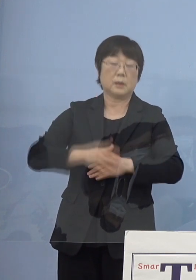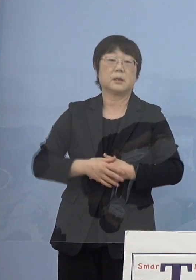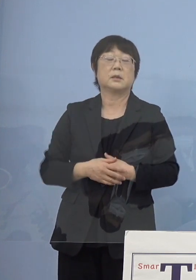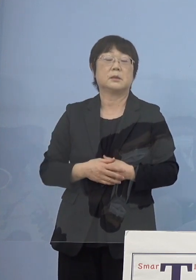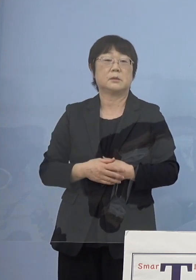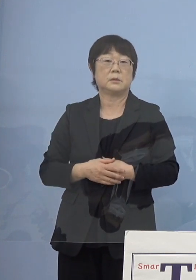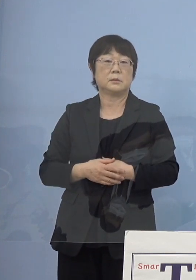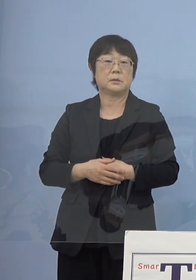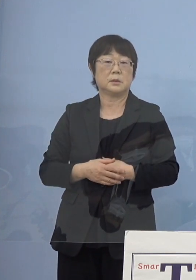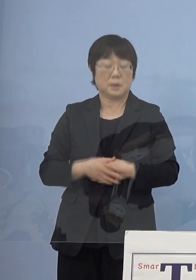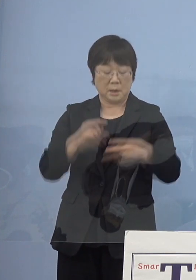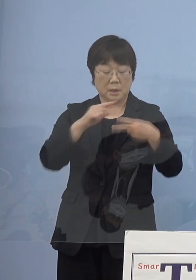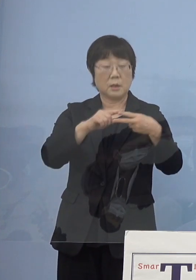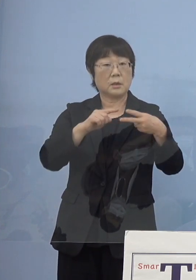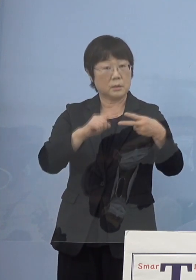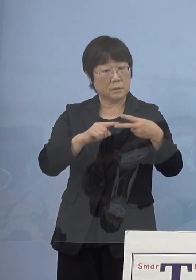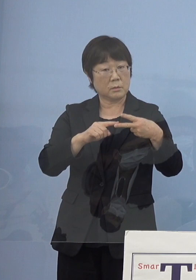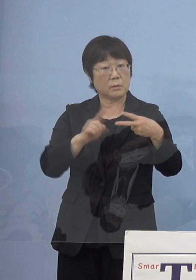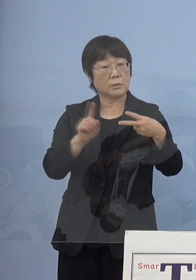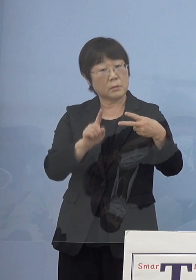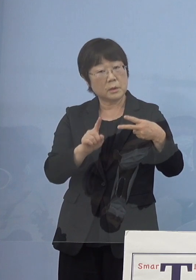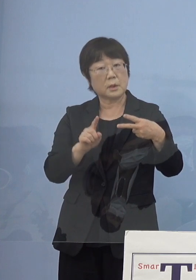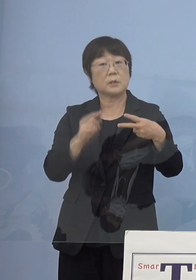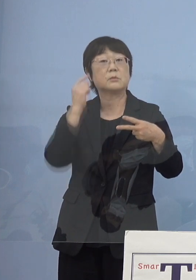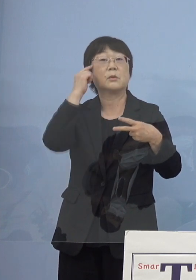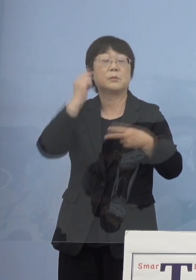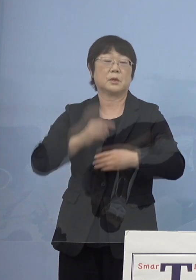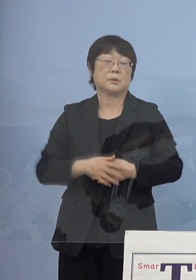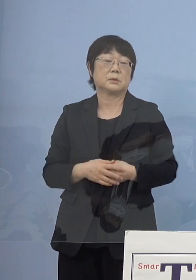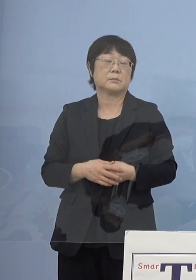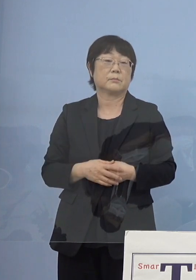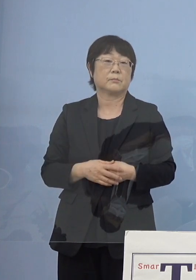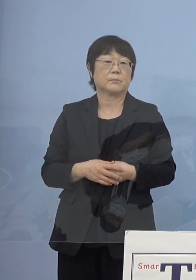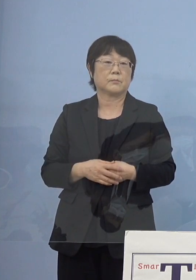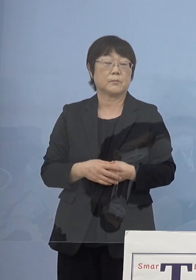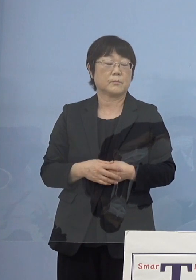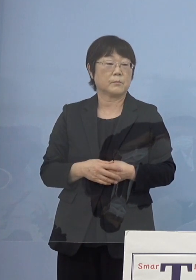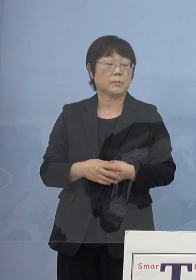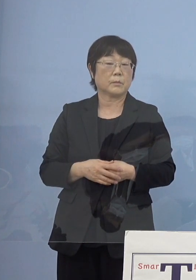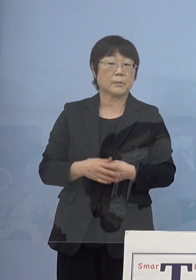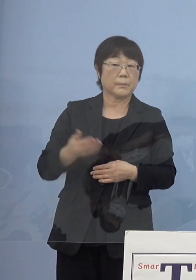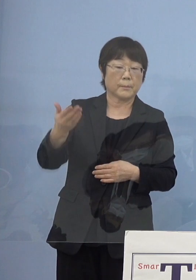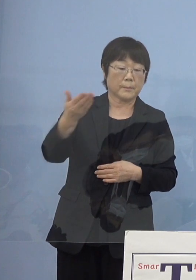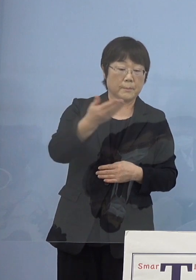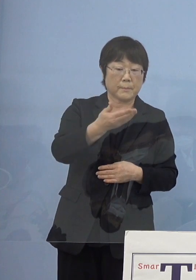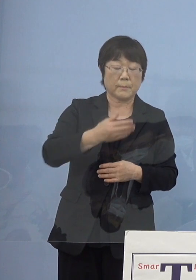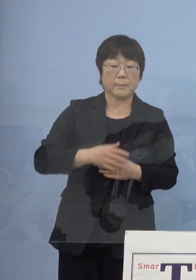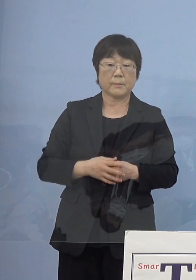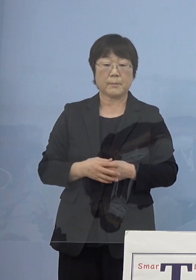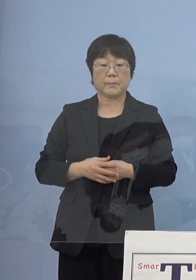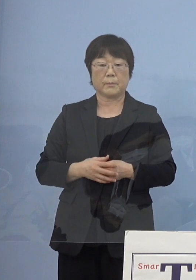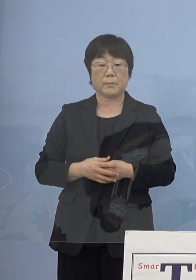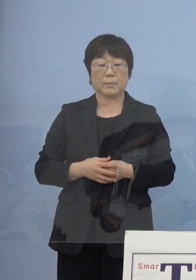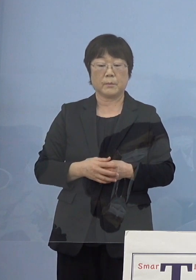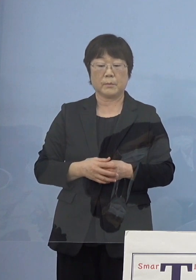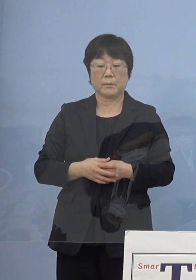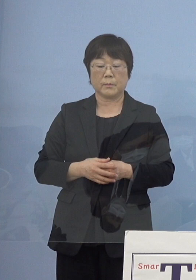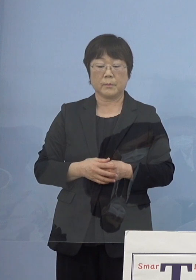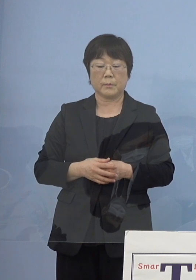何か2点といえば この二つになるかと思います （NHK） 先ほどお話いただいた寂聴節で